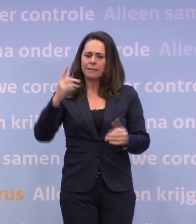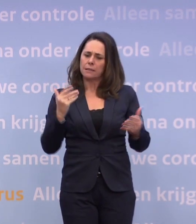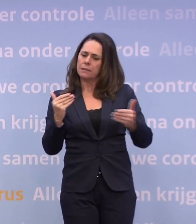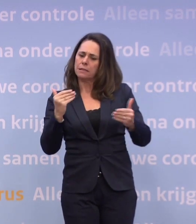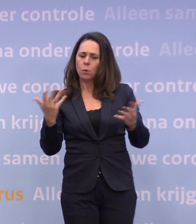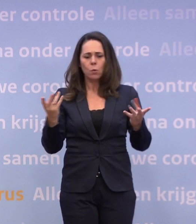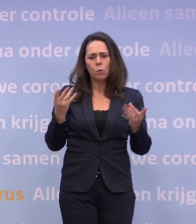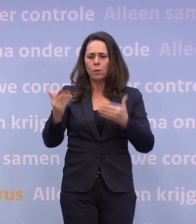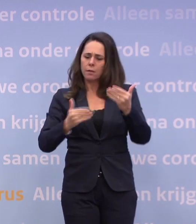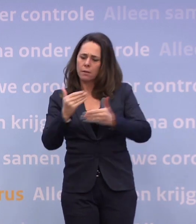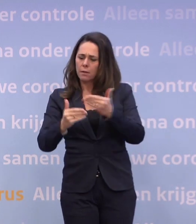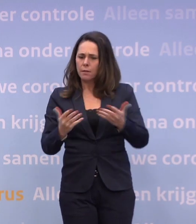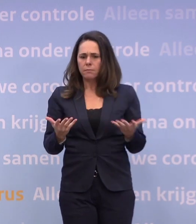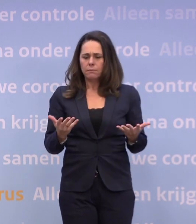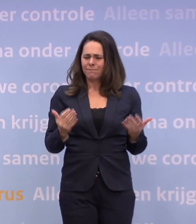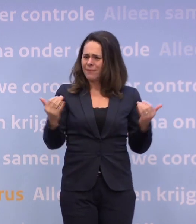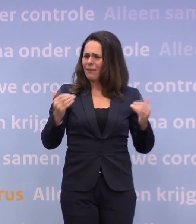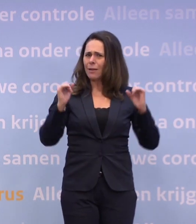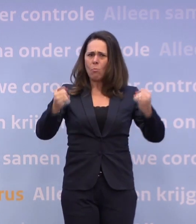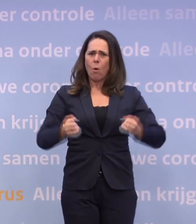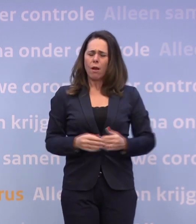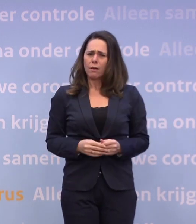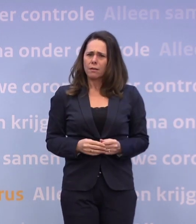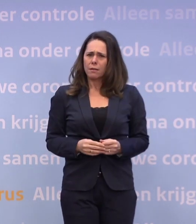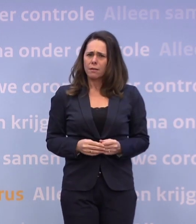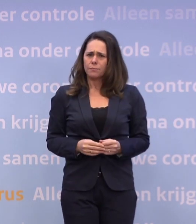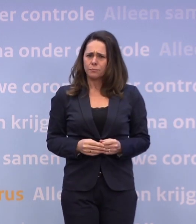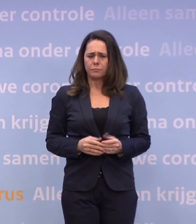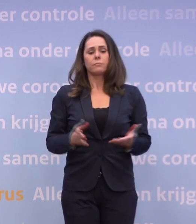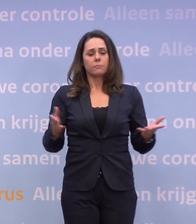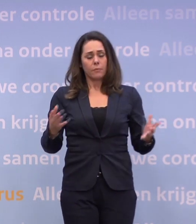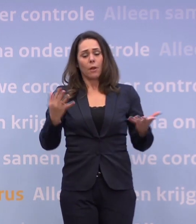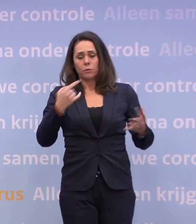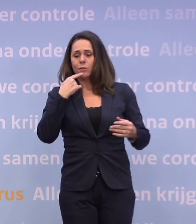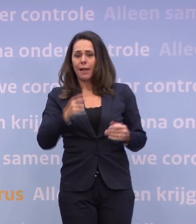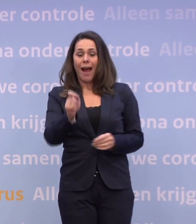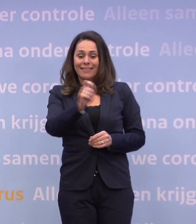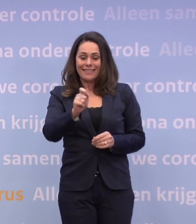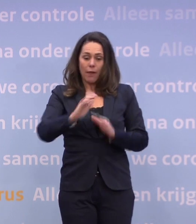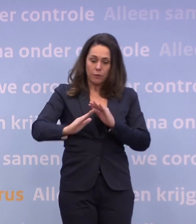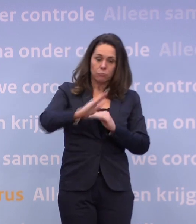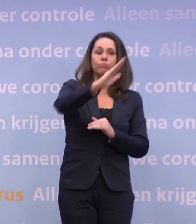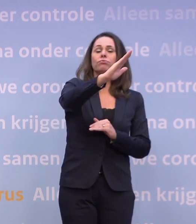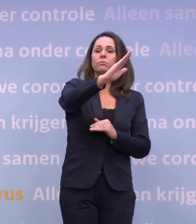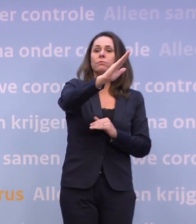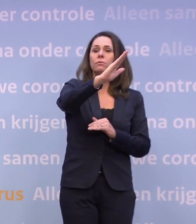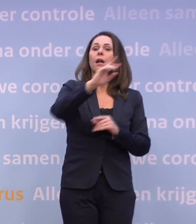Dus waarom vindt u het nou zo moeilijk om te schetsen van... ...als de cijfers de verkeerde kant opgaan, volgen er deze en deze maatregelen?